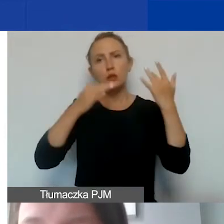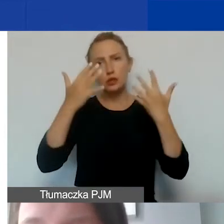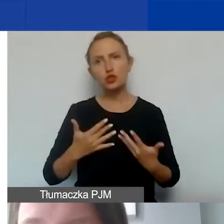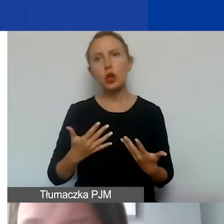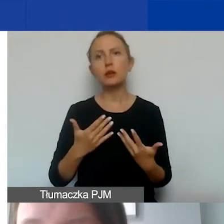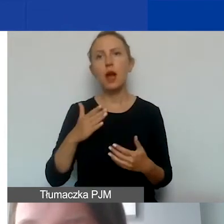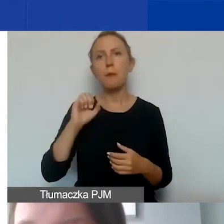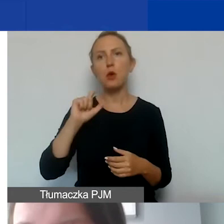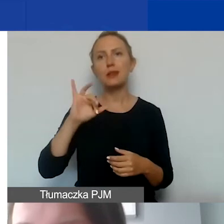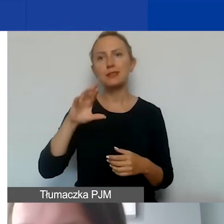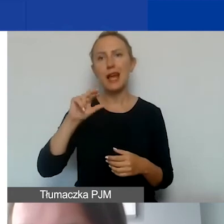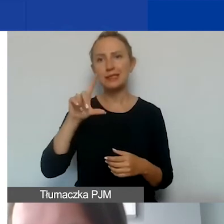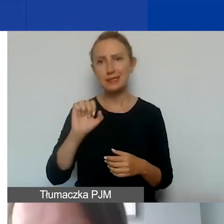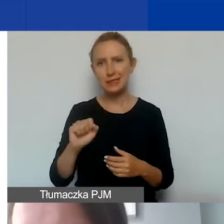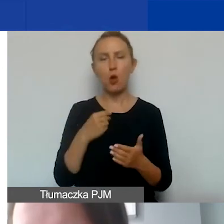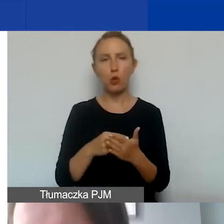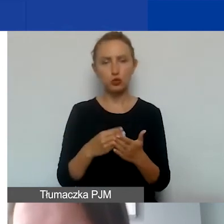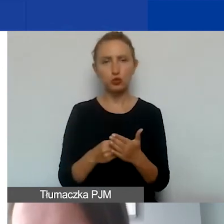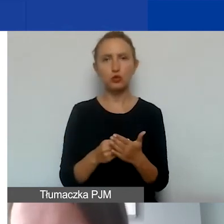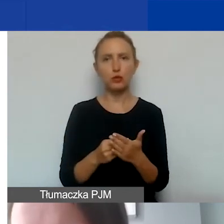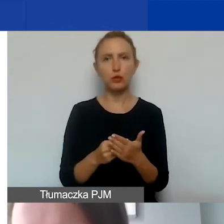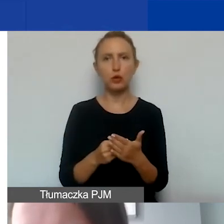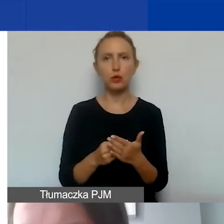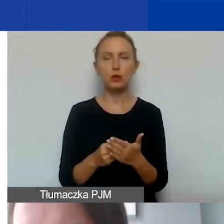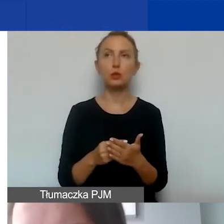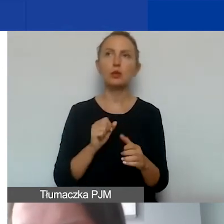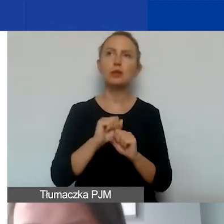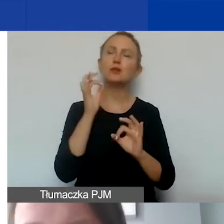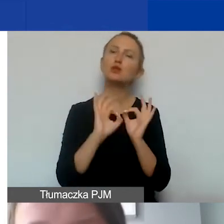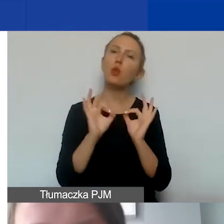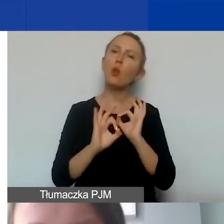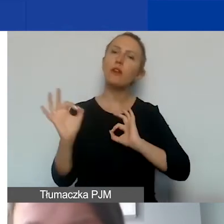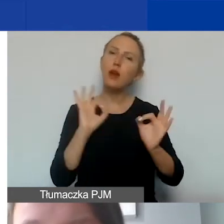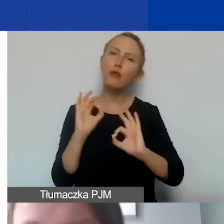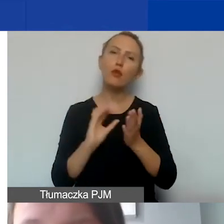tutaj są szczegółowe informacje opisane także w podręczniku.